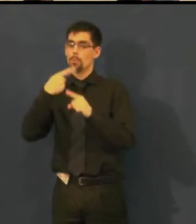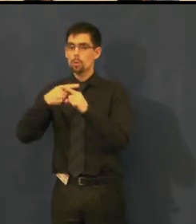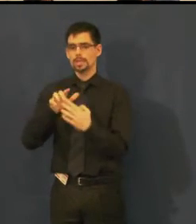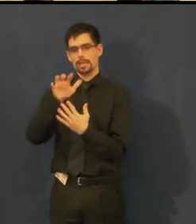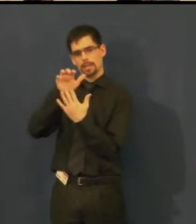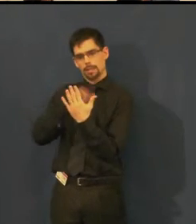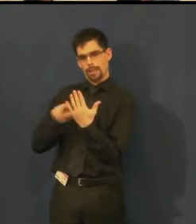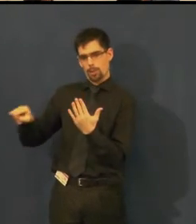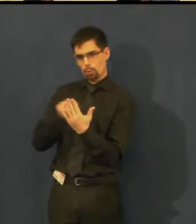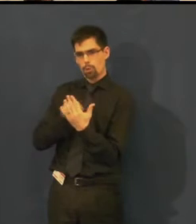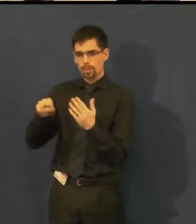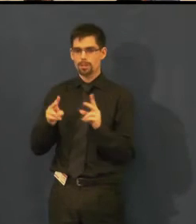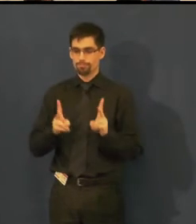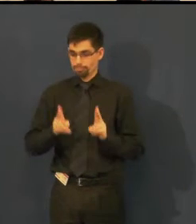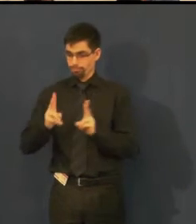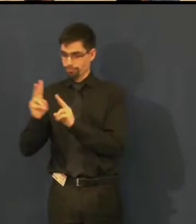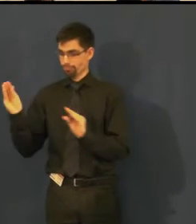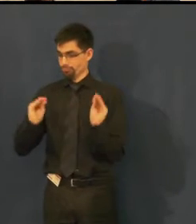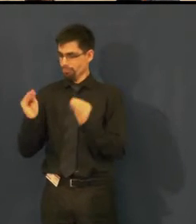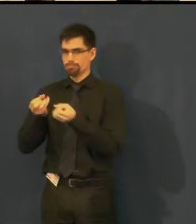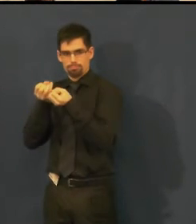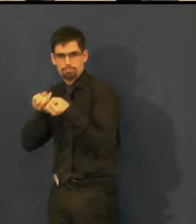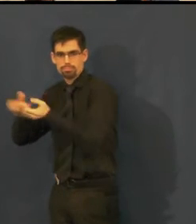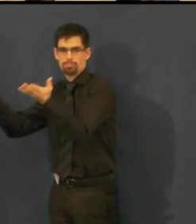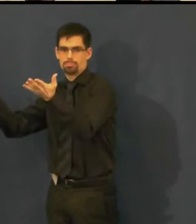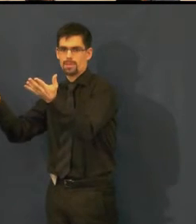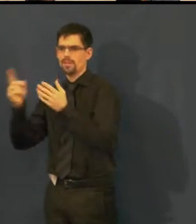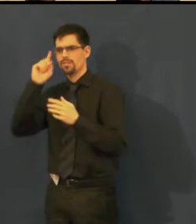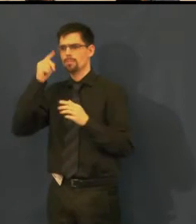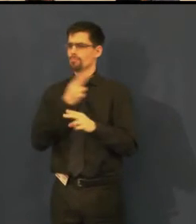Víme, že to není úplně dokonalé, není to profesionální práce,